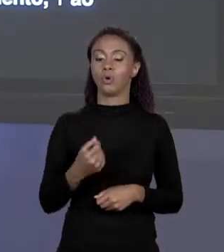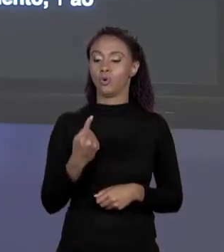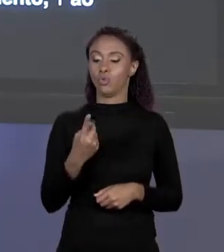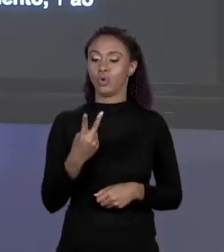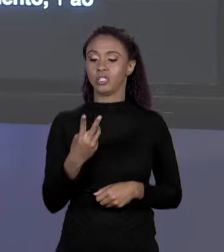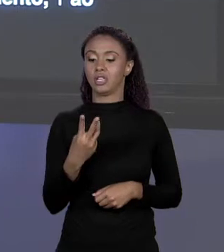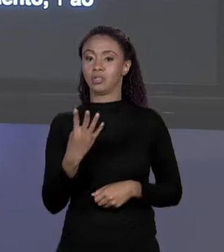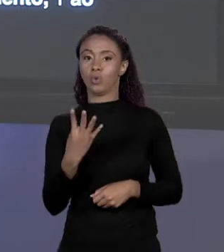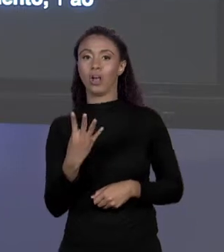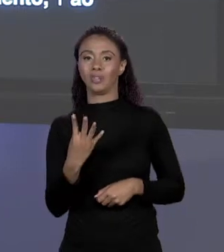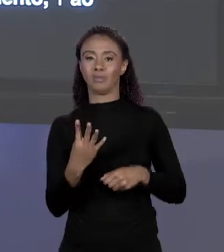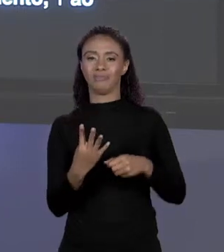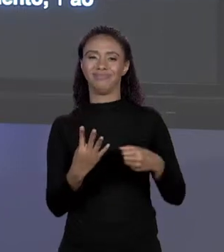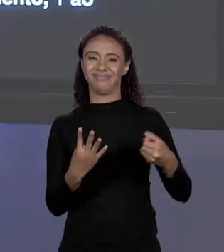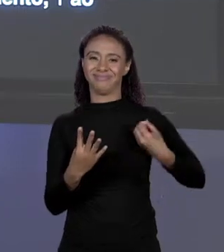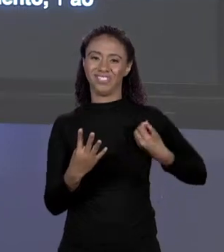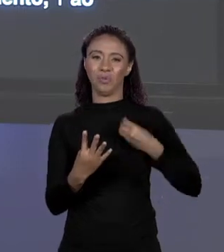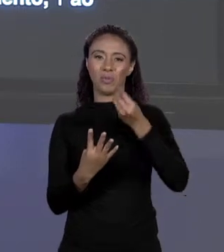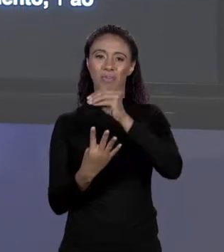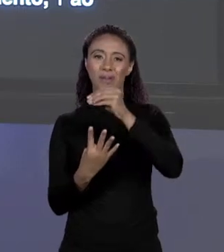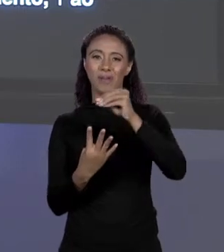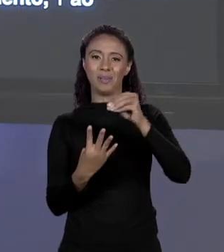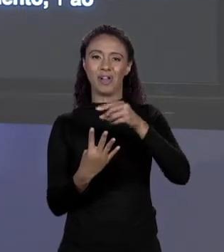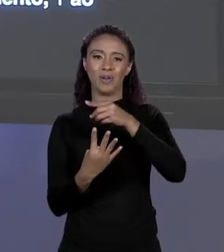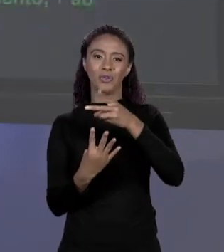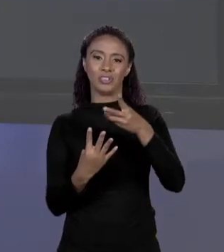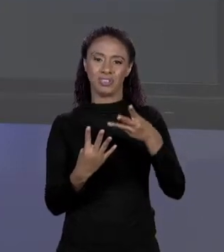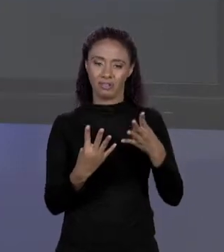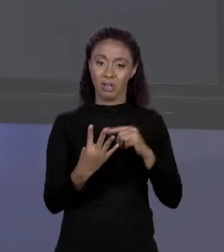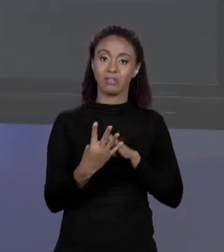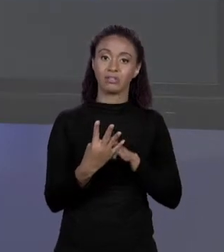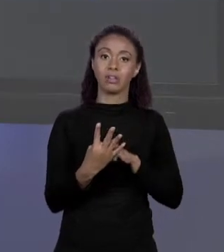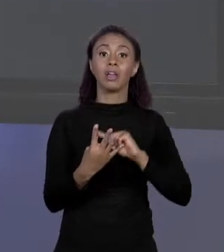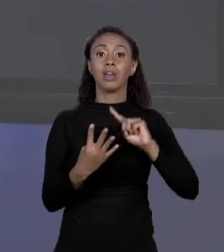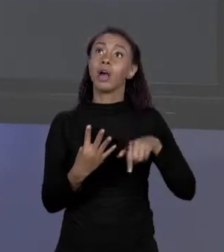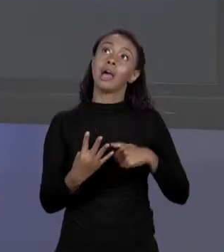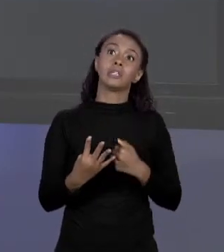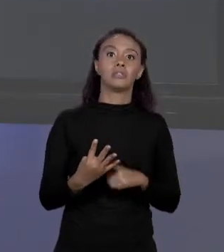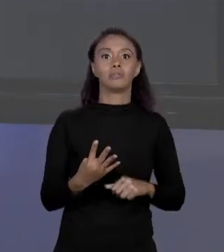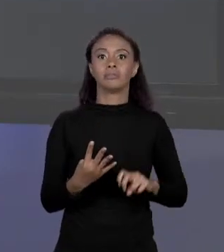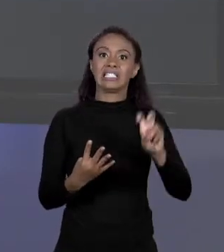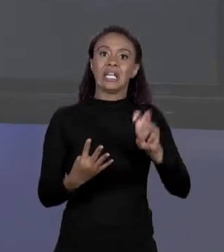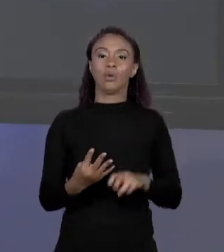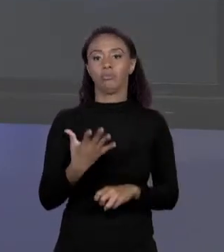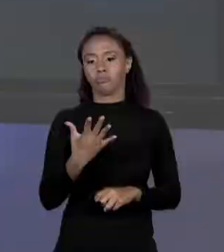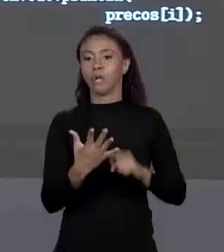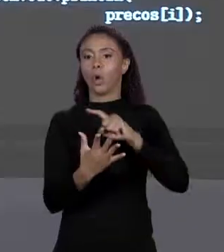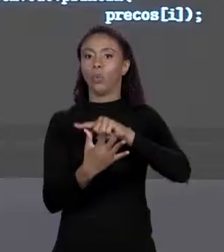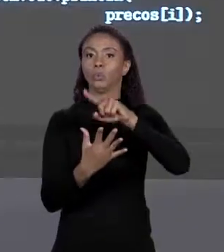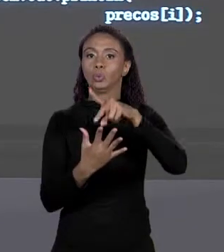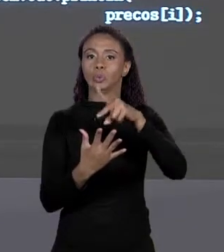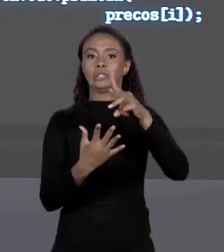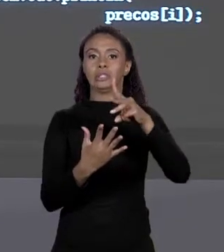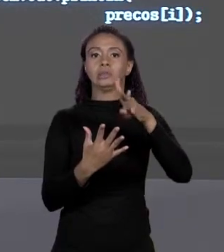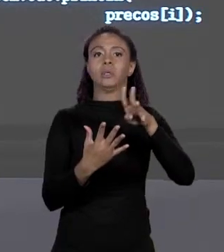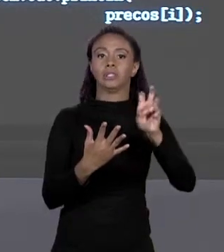É O PRIMEIRO ELEMENTO, 1 É O SEGUNDO E ASSIM POR DIANTE. NO NOSSO EXEMPLO TENHO UM MEIO